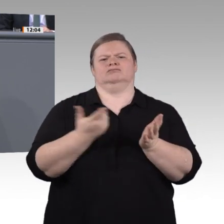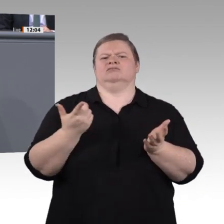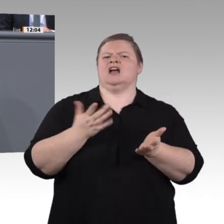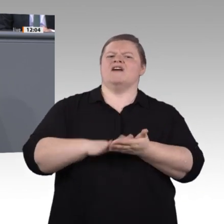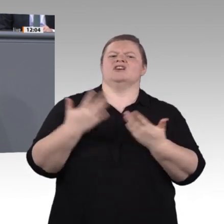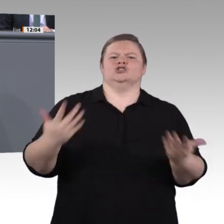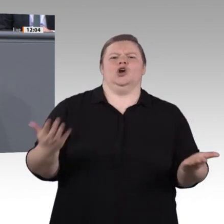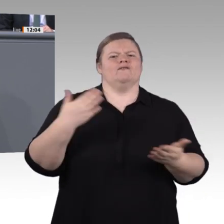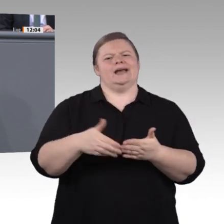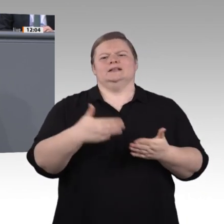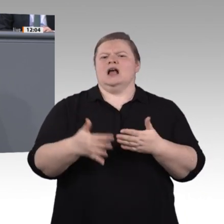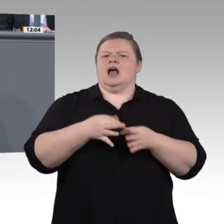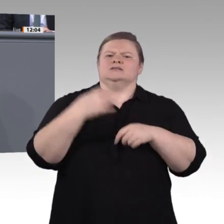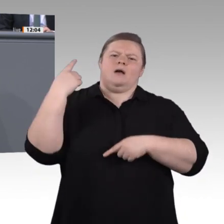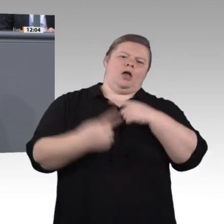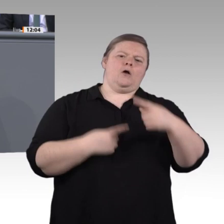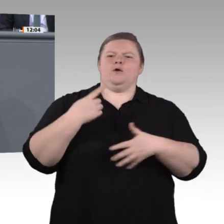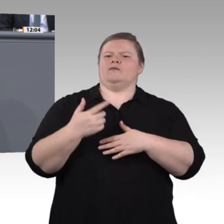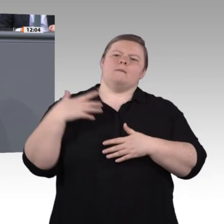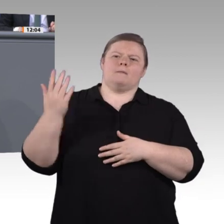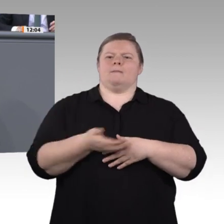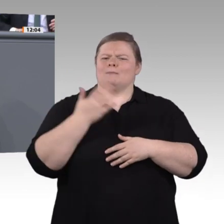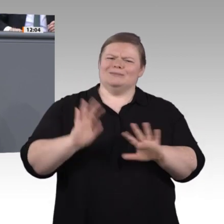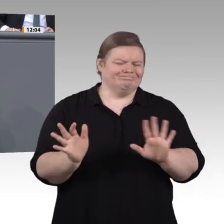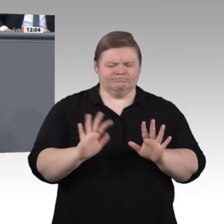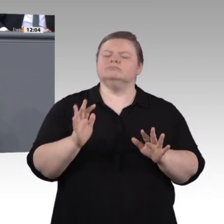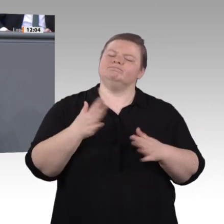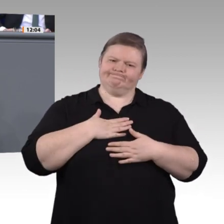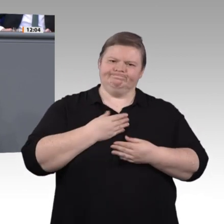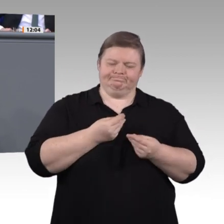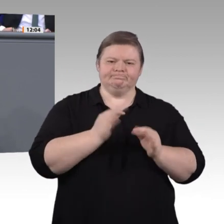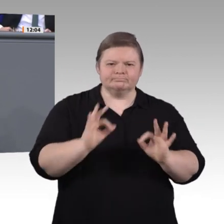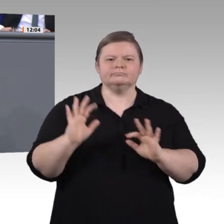Notwendigkeit, uns mit diesem Thema intensiv und fachlich hochwertig zu beschäftigen.